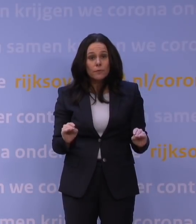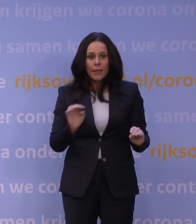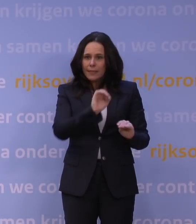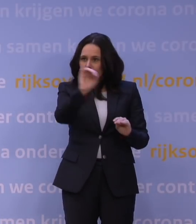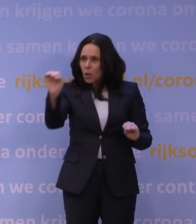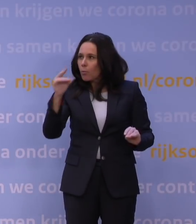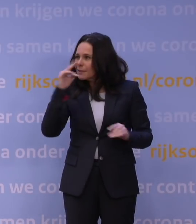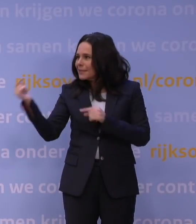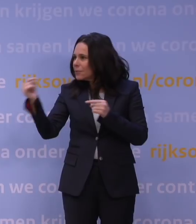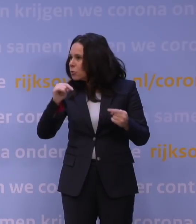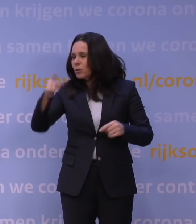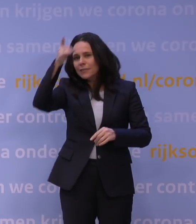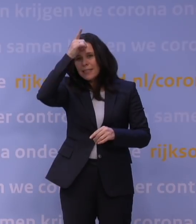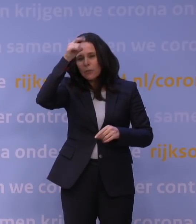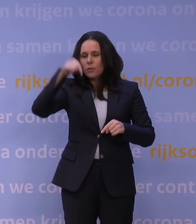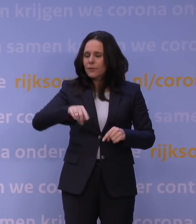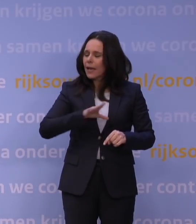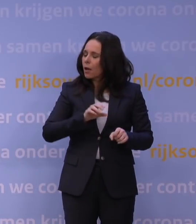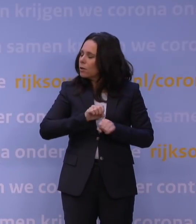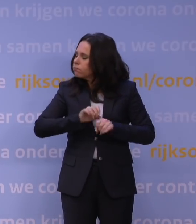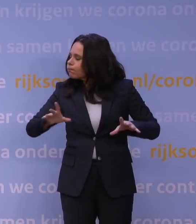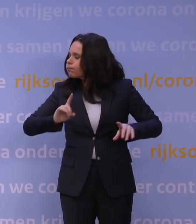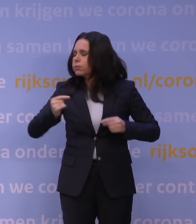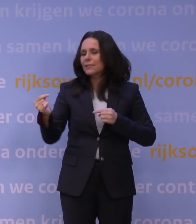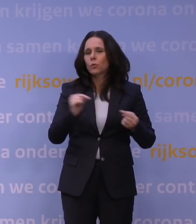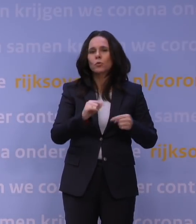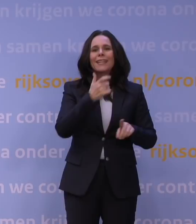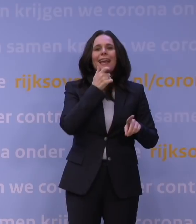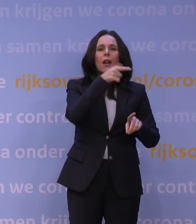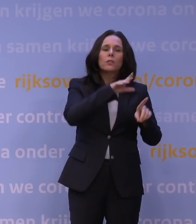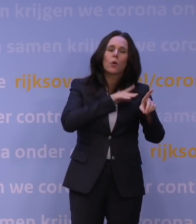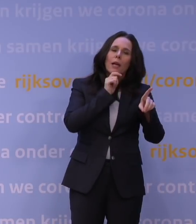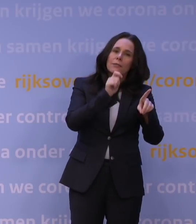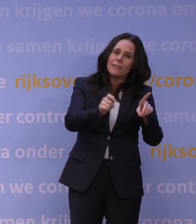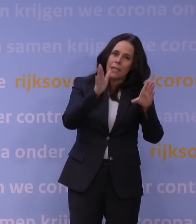in Duitsland is die vandaag heel heftig losgebarsten, in Engeland zijn er vandaag adviezen uitgebracht in deze richting,